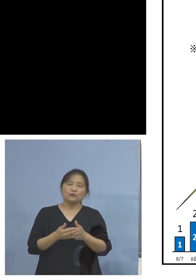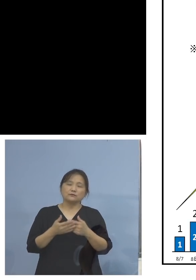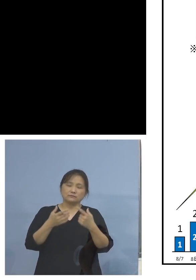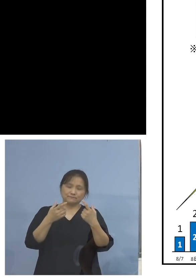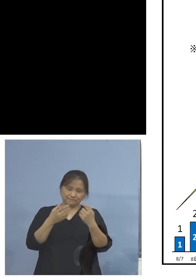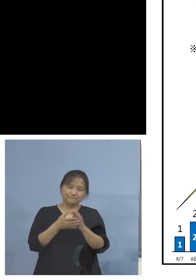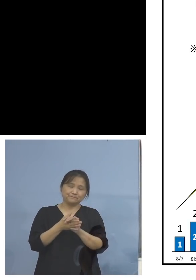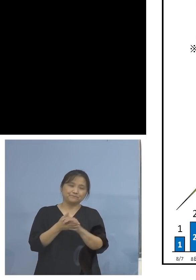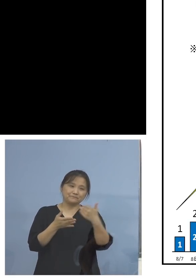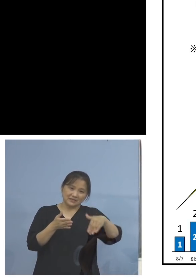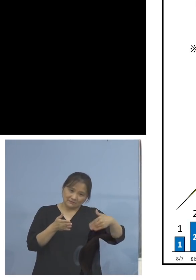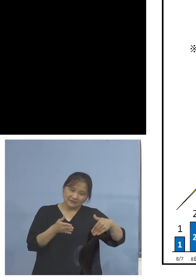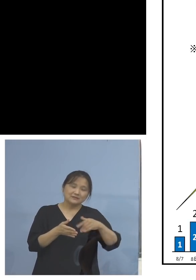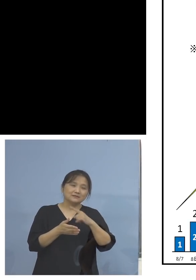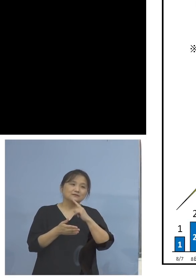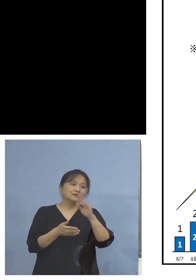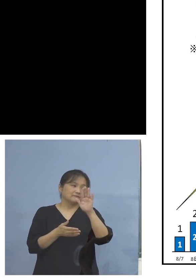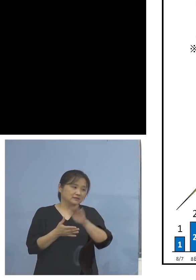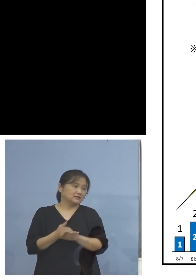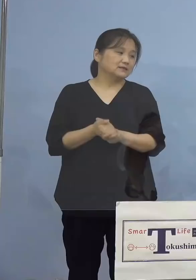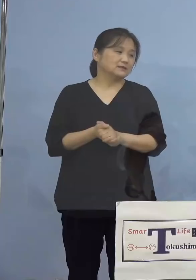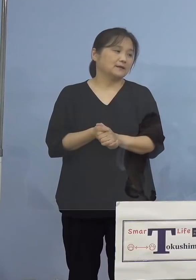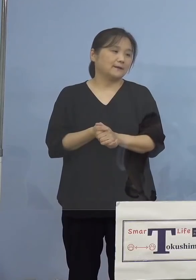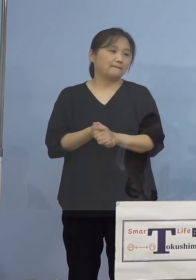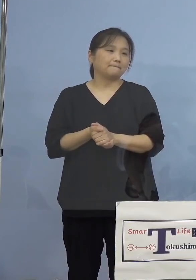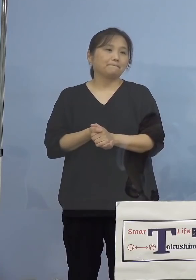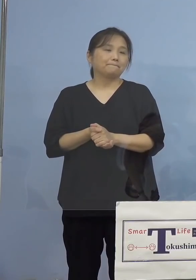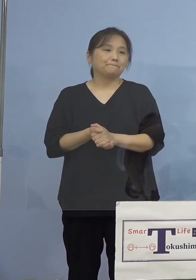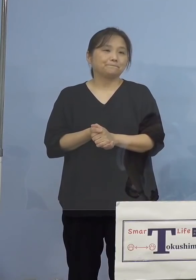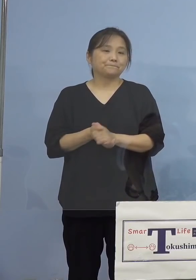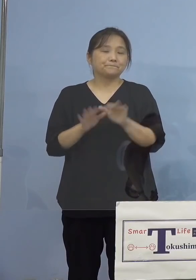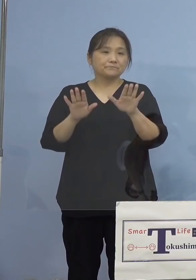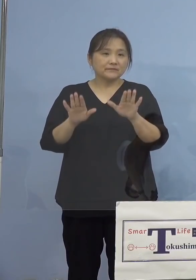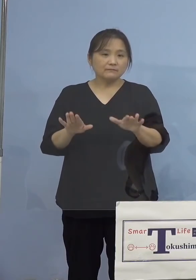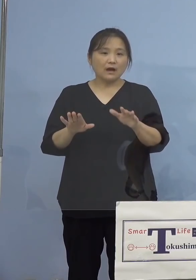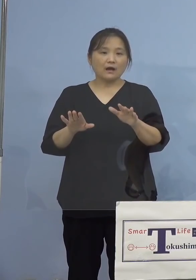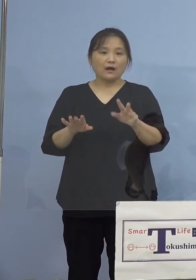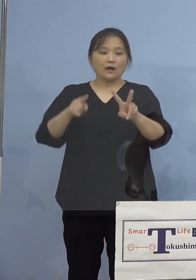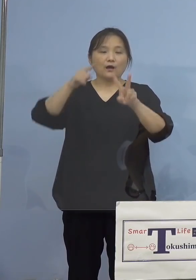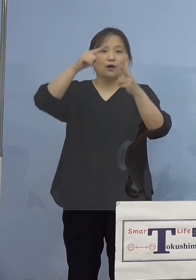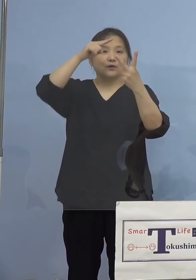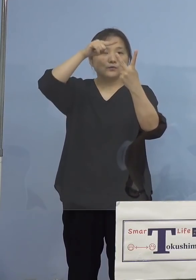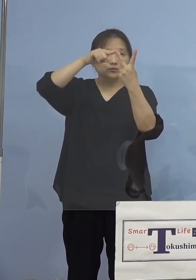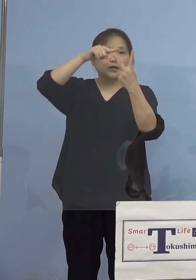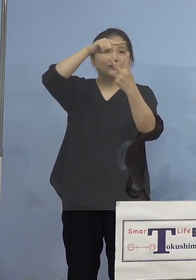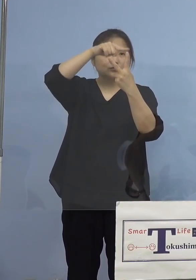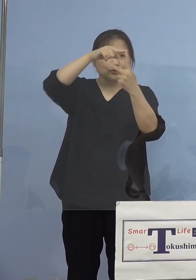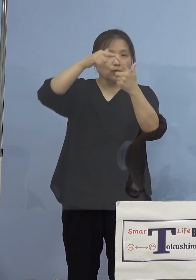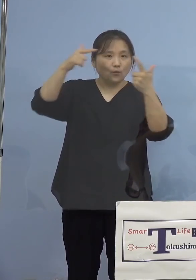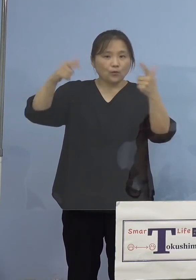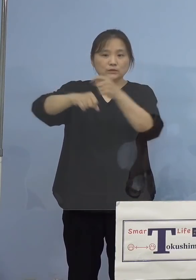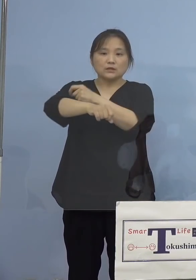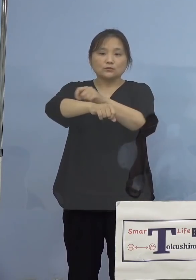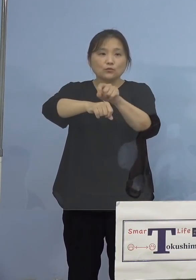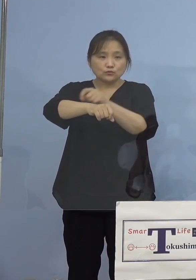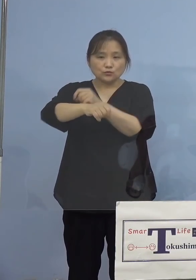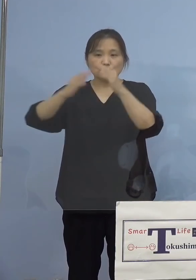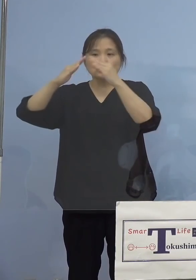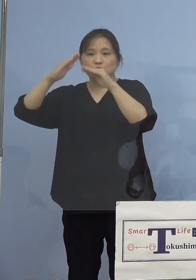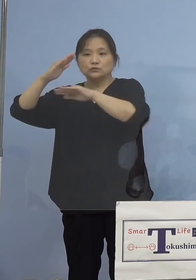と言うことになります 今二つの大きな特色、家庭内感染